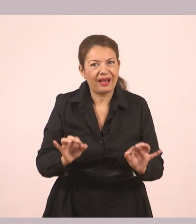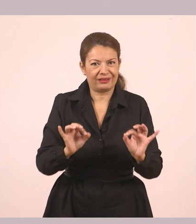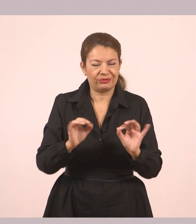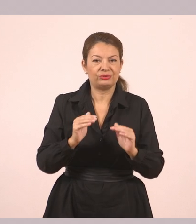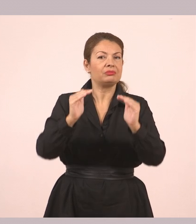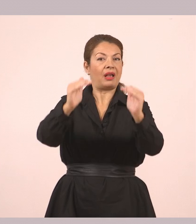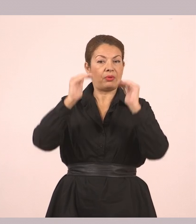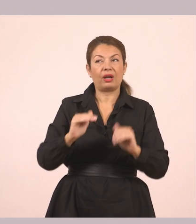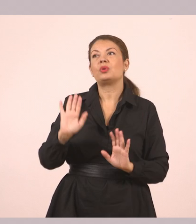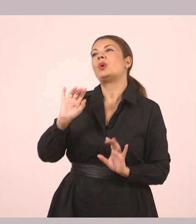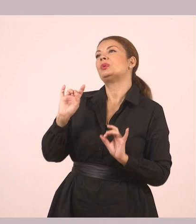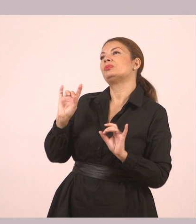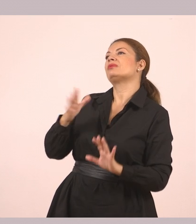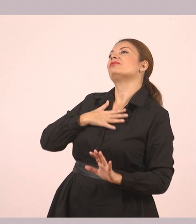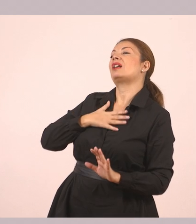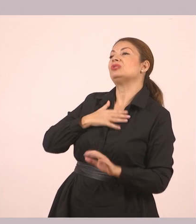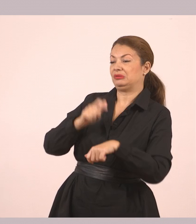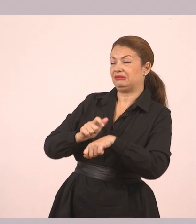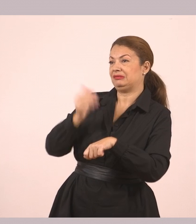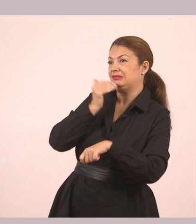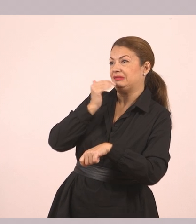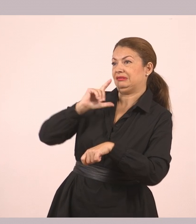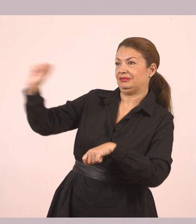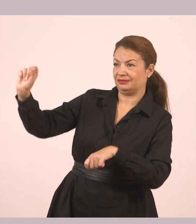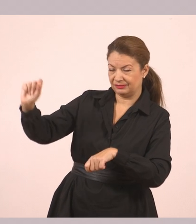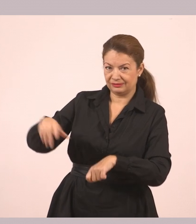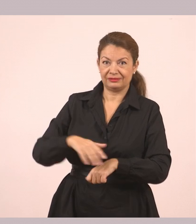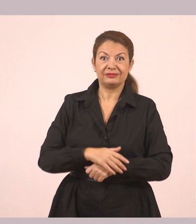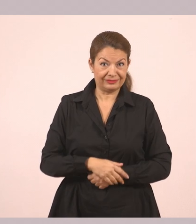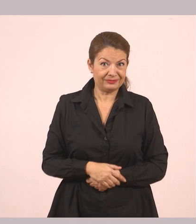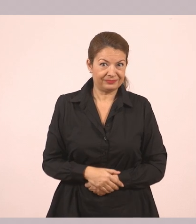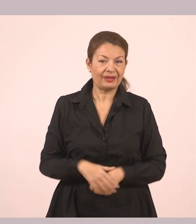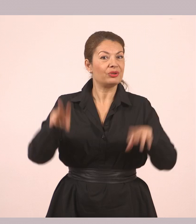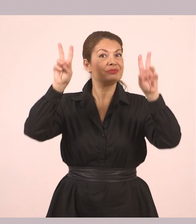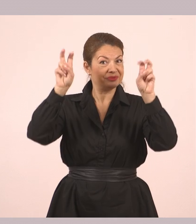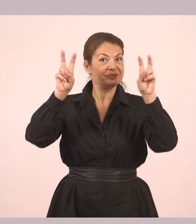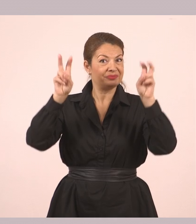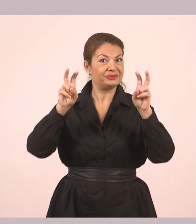Εδώ λοιπόν υπάρχει αυτό που λέμε "ο διάλογος".